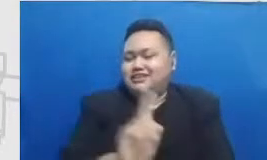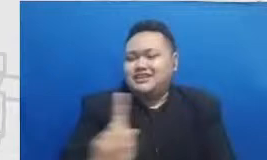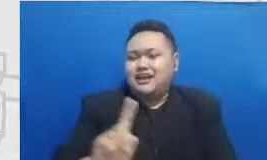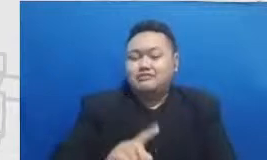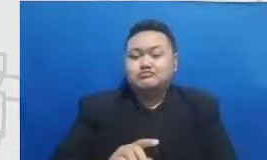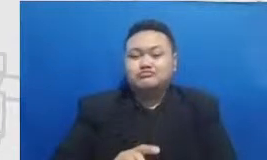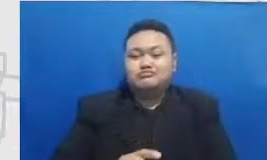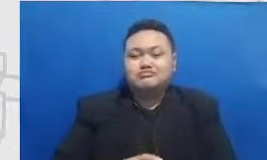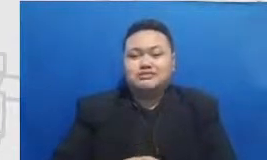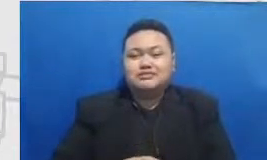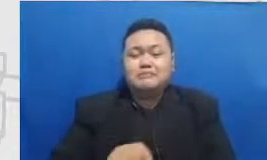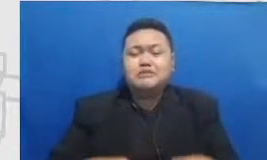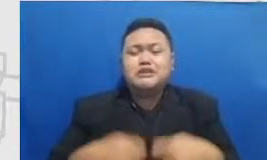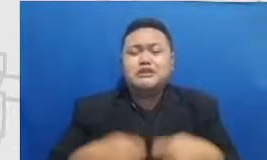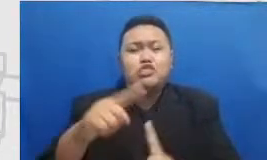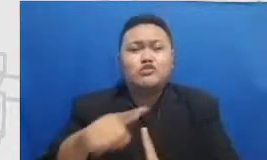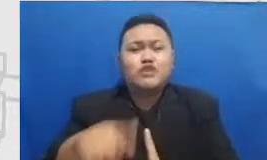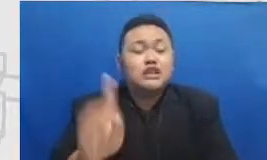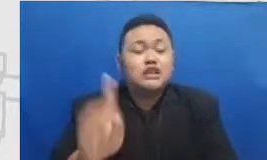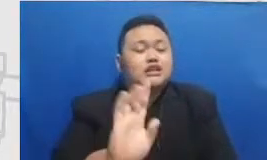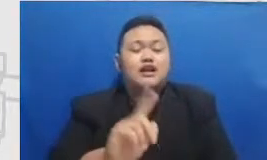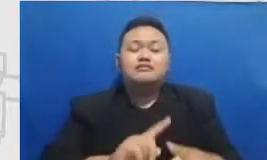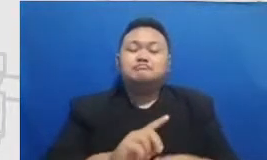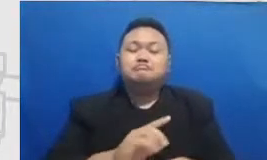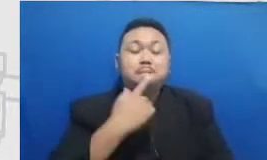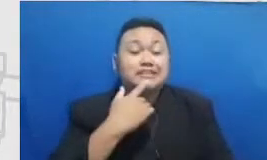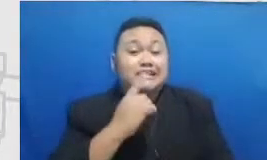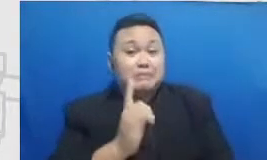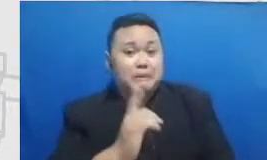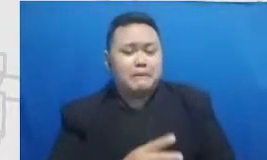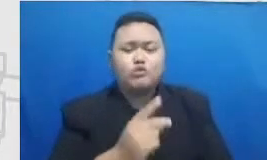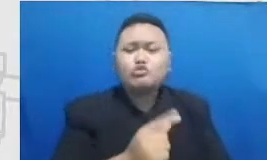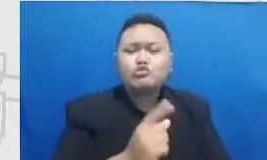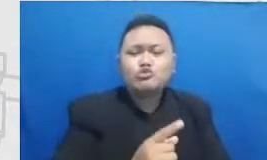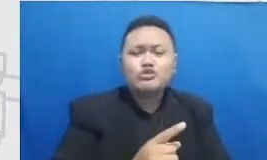Langsung ingin aku punya ilmu baru aku punya skill baru langsung dishare oleh kita harus mengikutinya